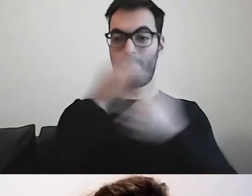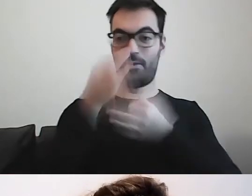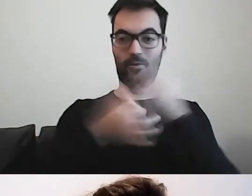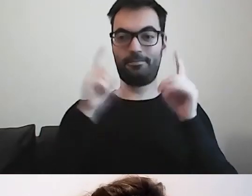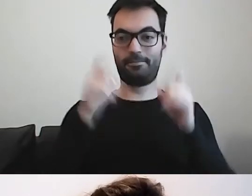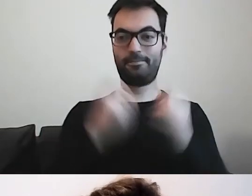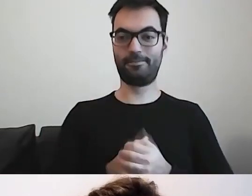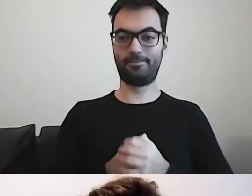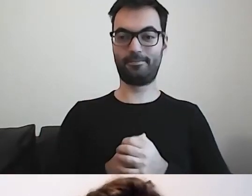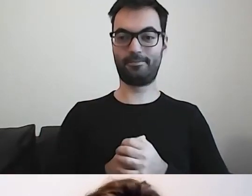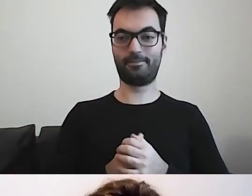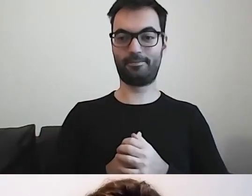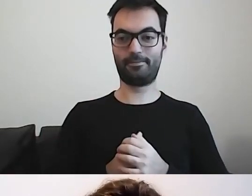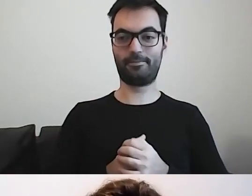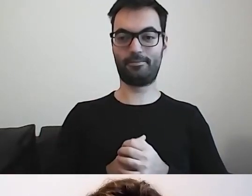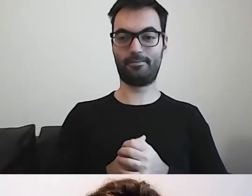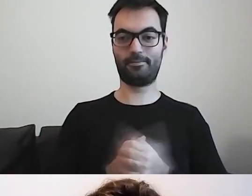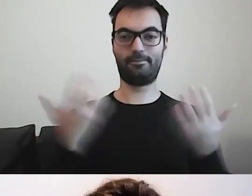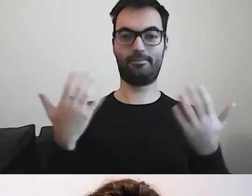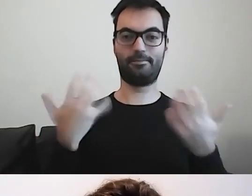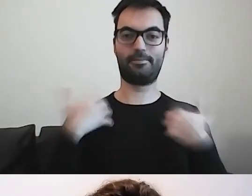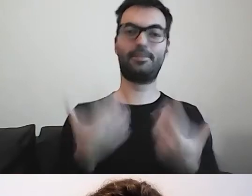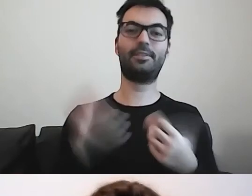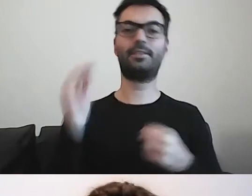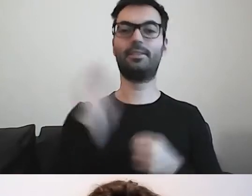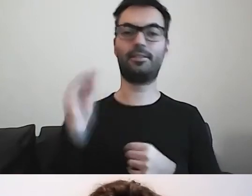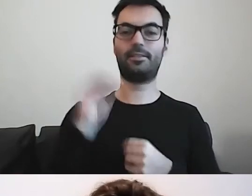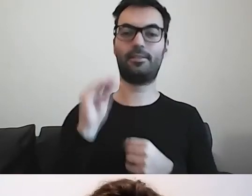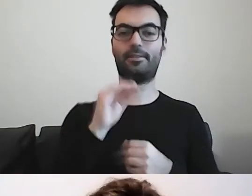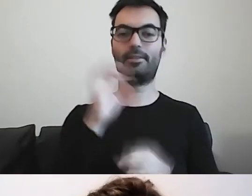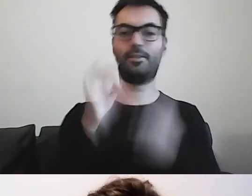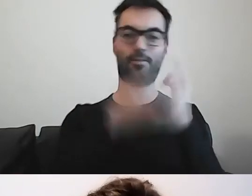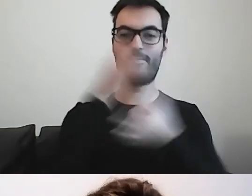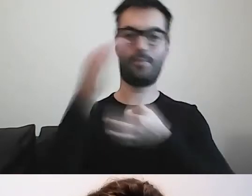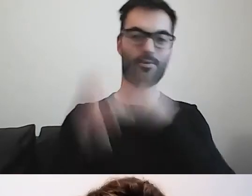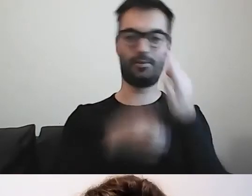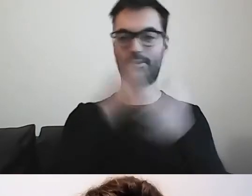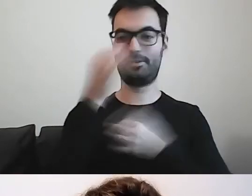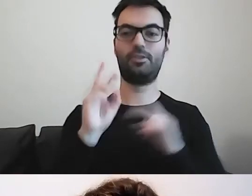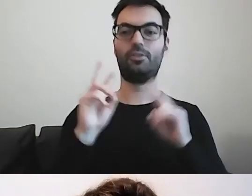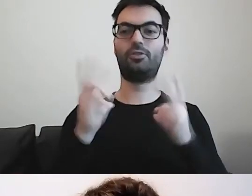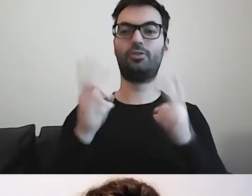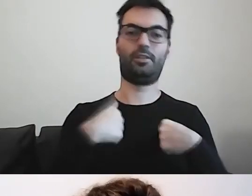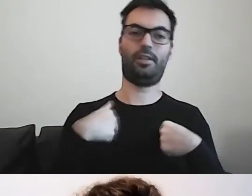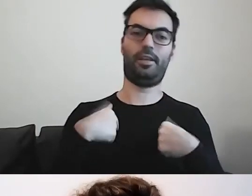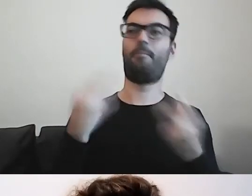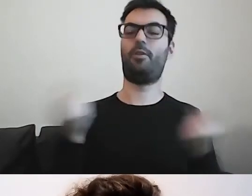Chciałam opowiedzieć, skąd i dlaczego tutaj jestem.